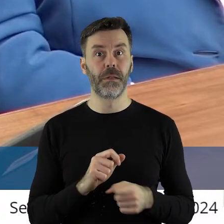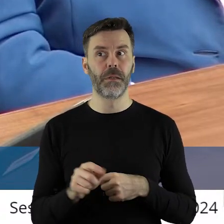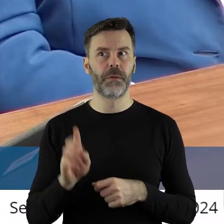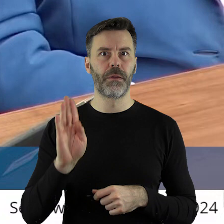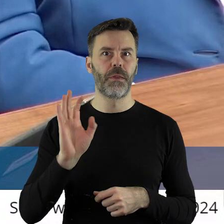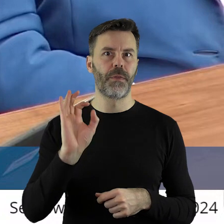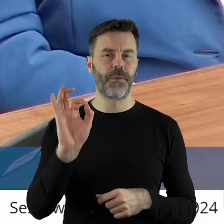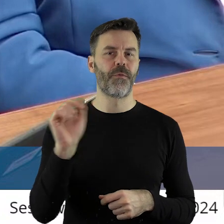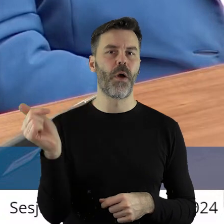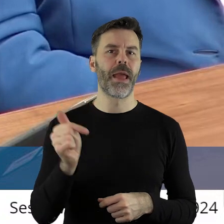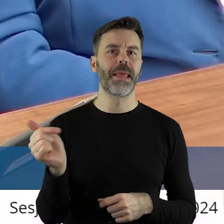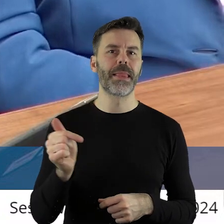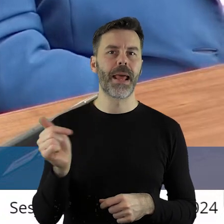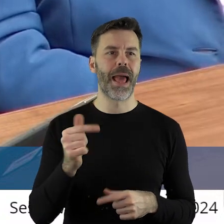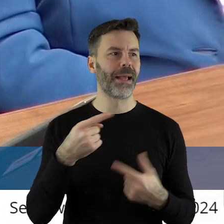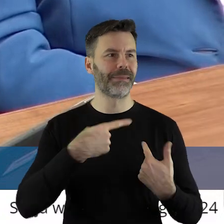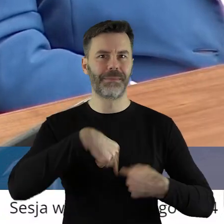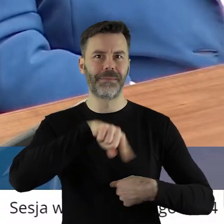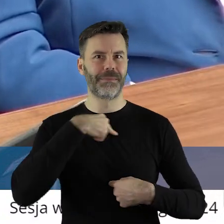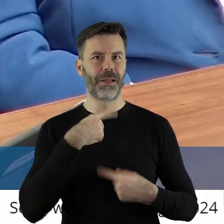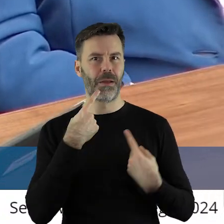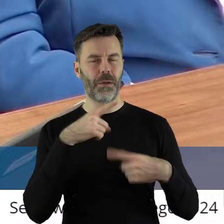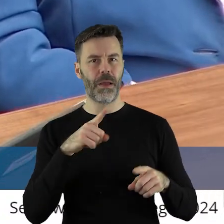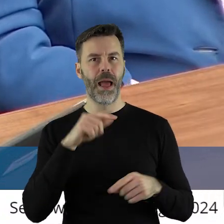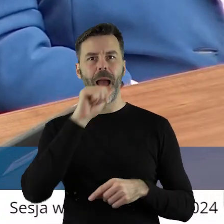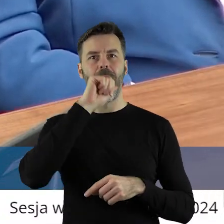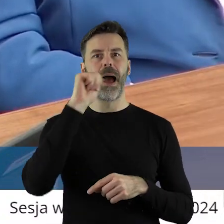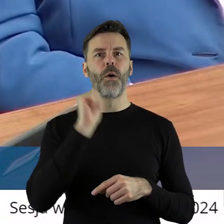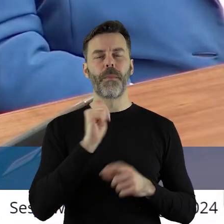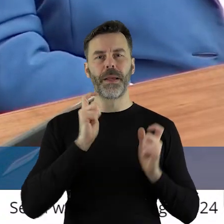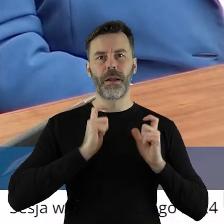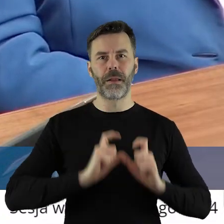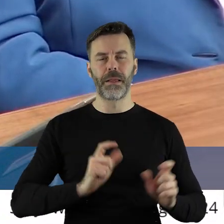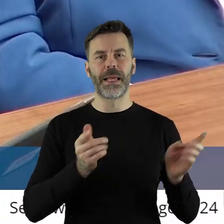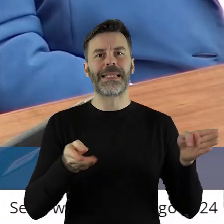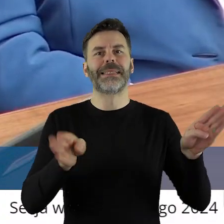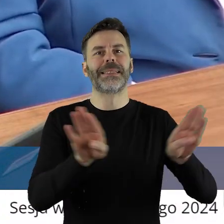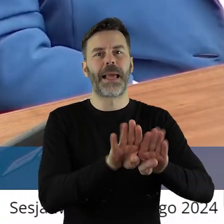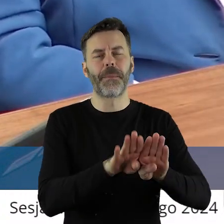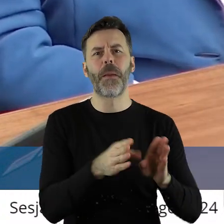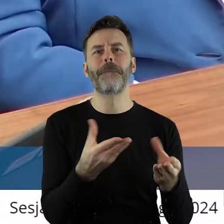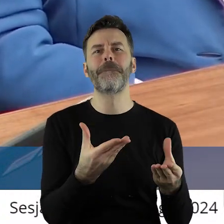to są interesy ponad naszymi głowami. Zamyka się europejskie rolnictwo po to,